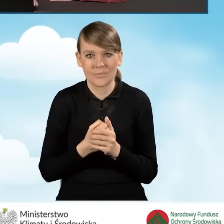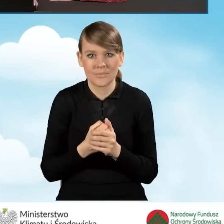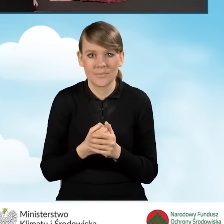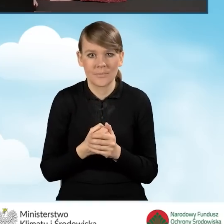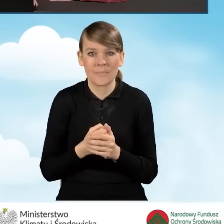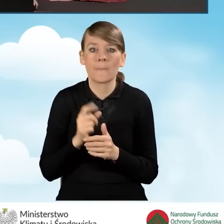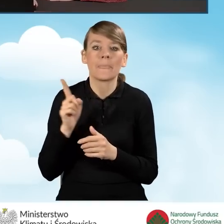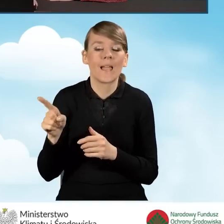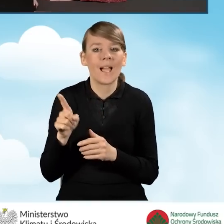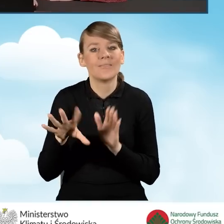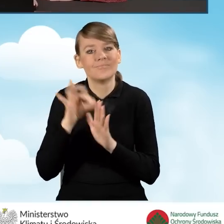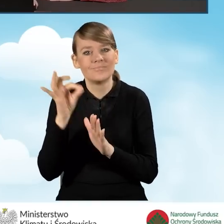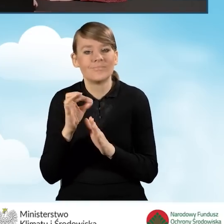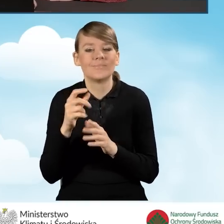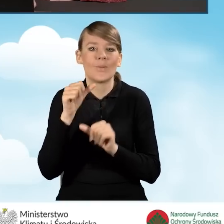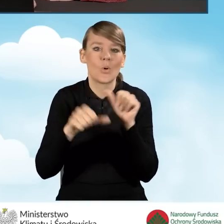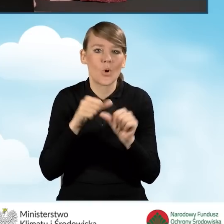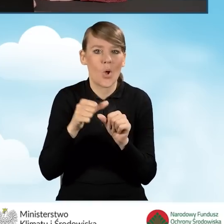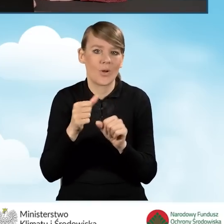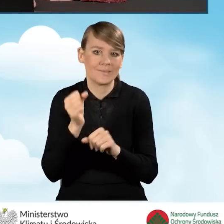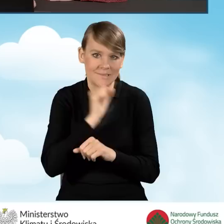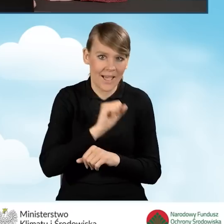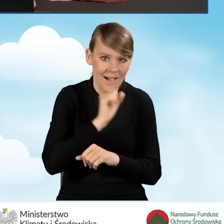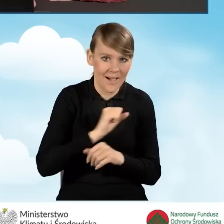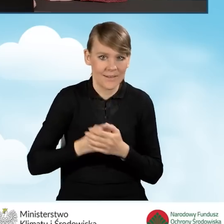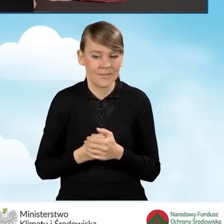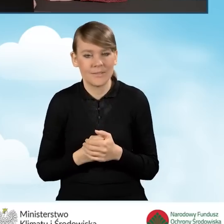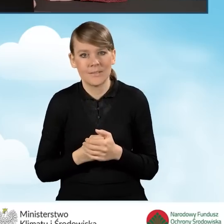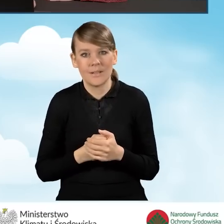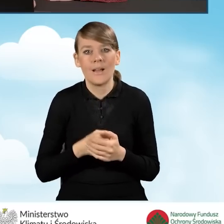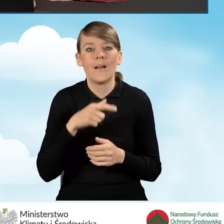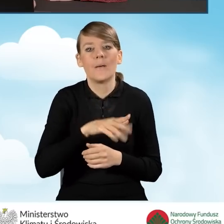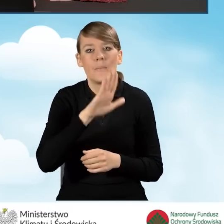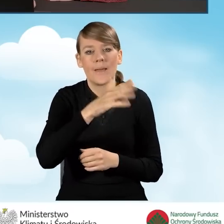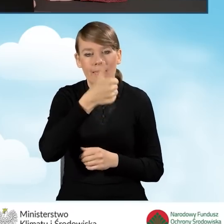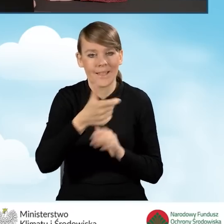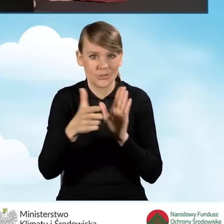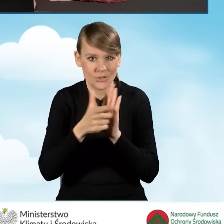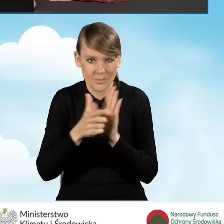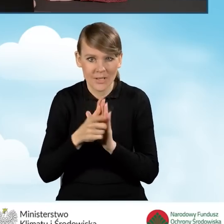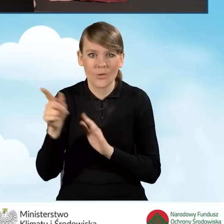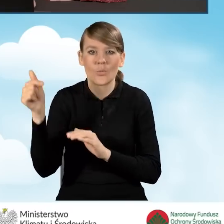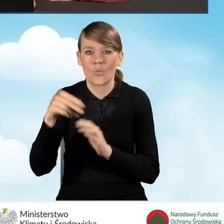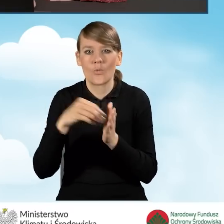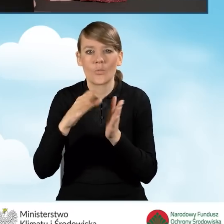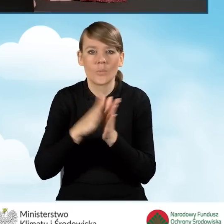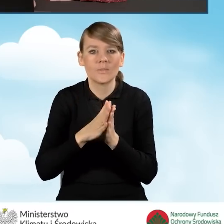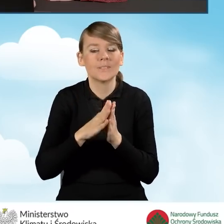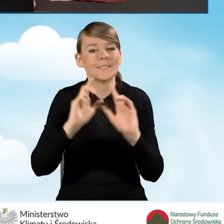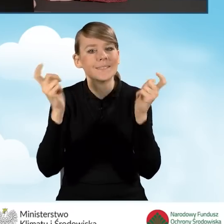starszy rok i w polu B1.17 powinniśmy wpisać powierzchnię całkowitą budynku